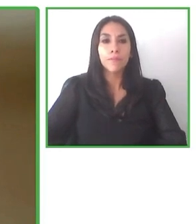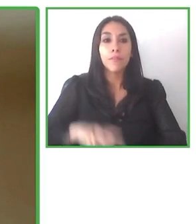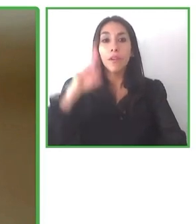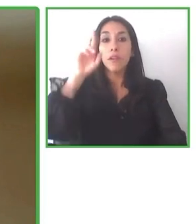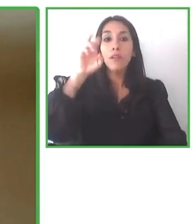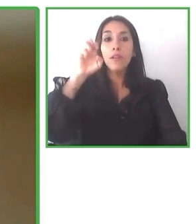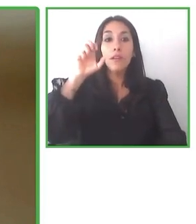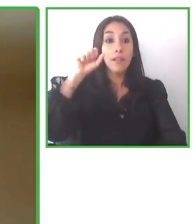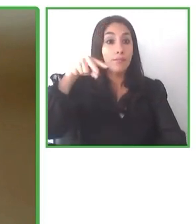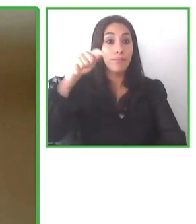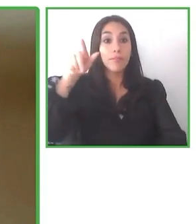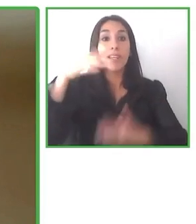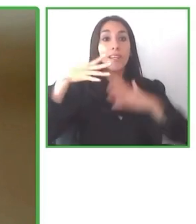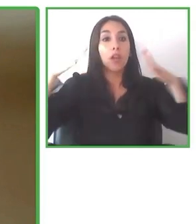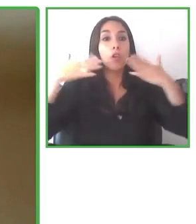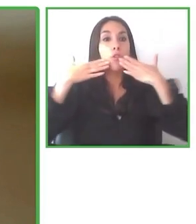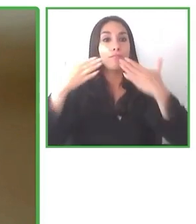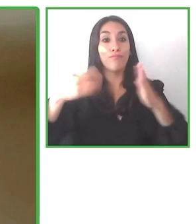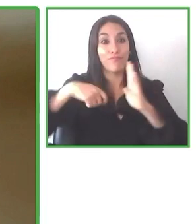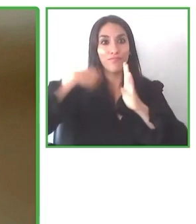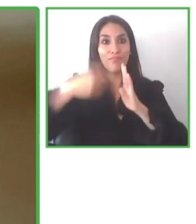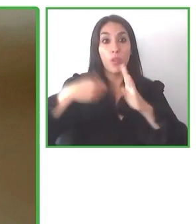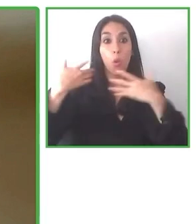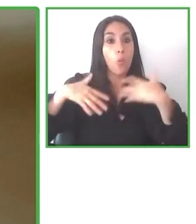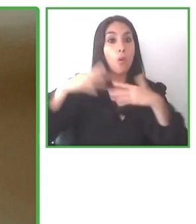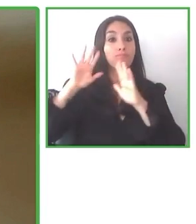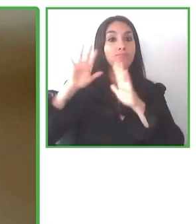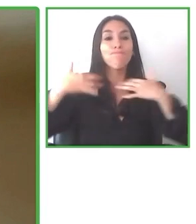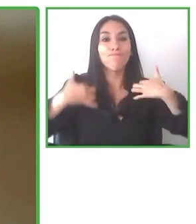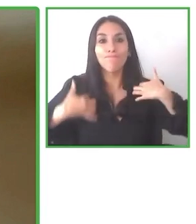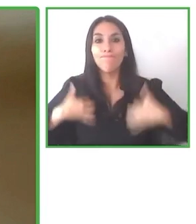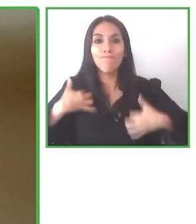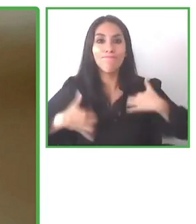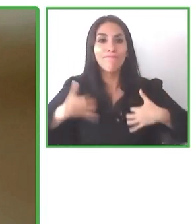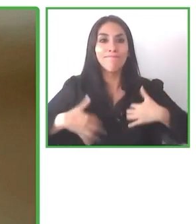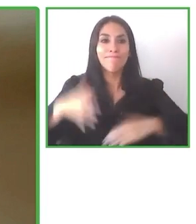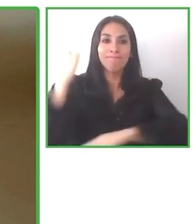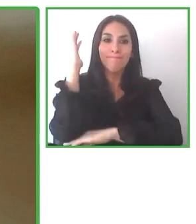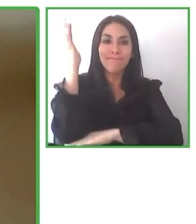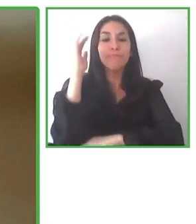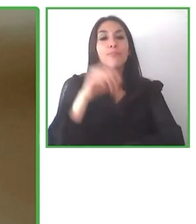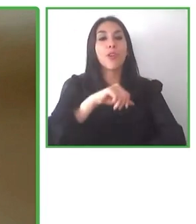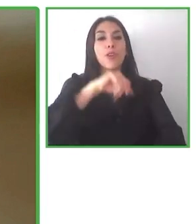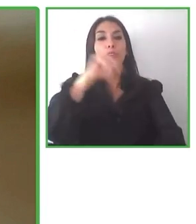vemos que se han perdido un poquito estas capacidades al no tener un flujo constante.